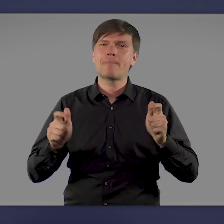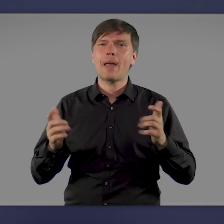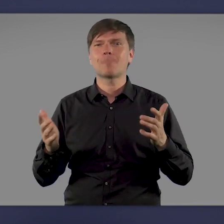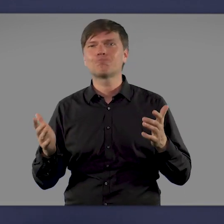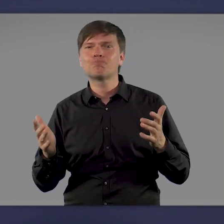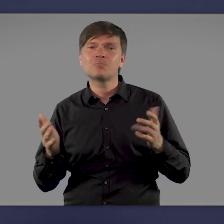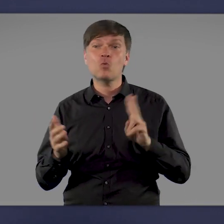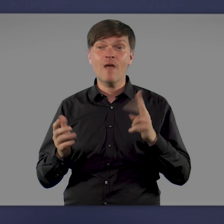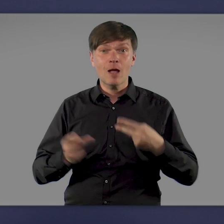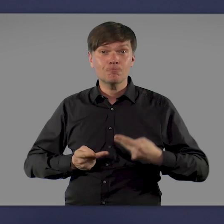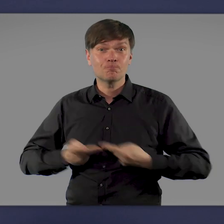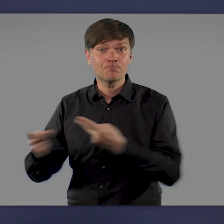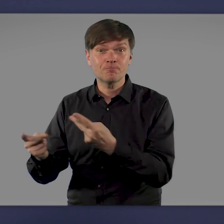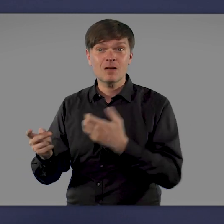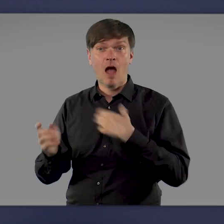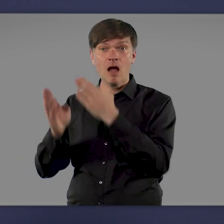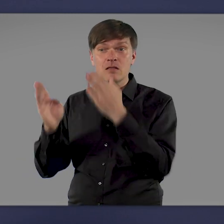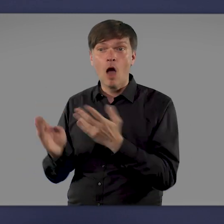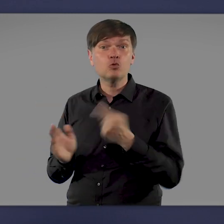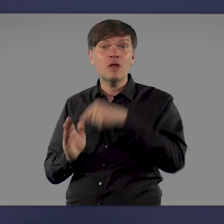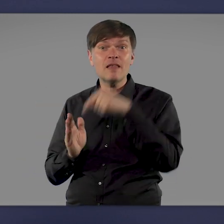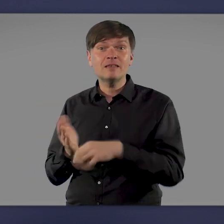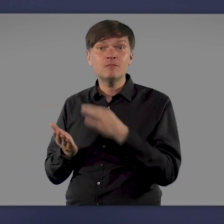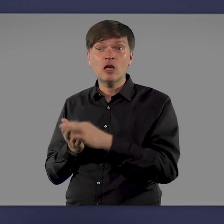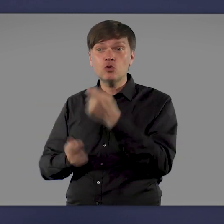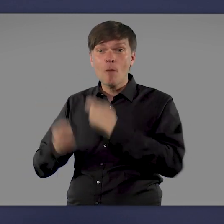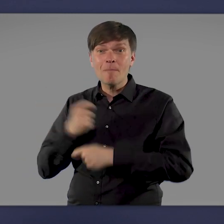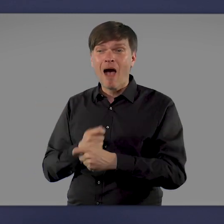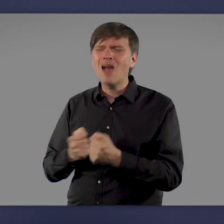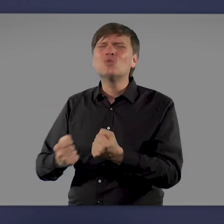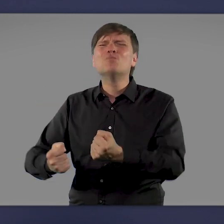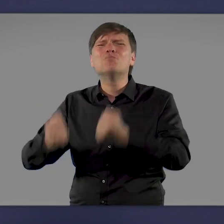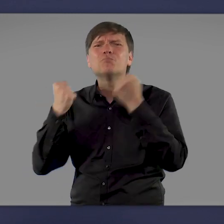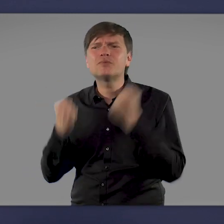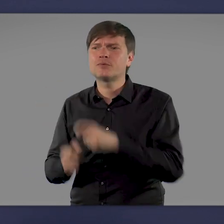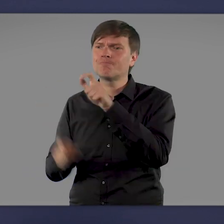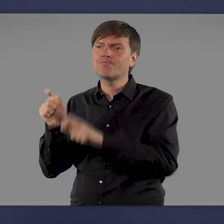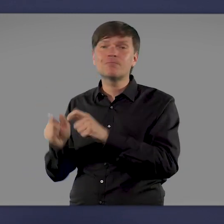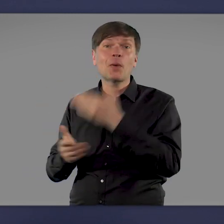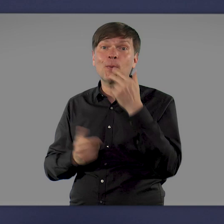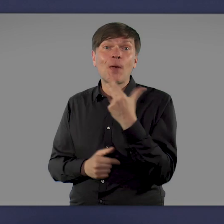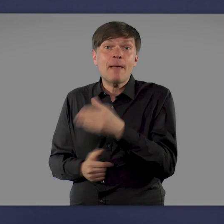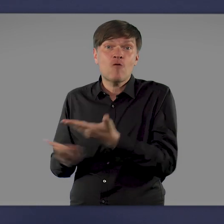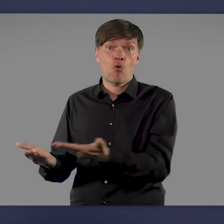Und von denjenigen, die im Krankenhaus oder auf der Intensivstation behandelt werden müssen, sind die allermeisten ungeimpft.